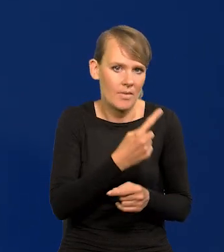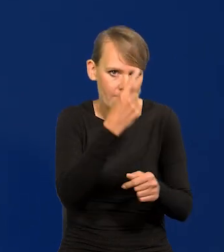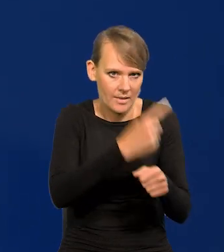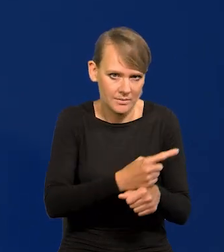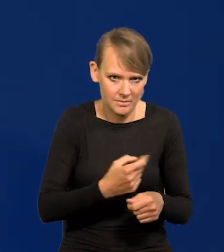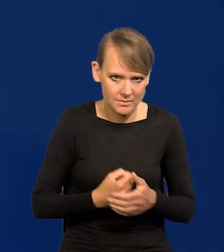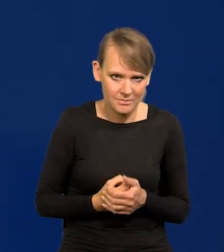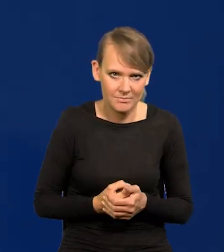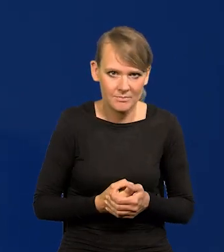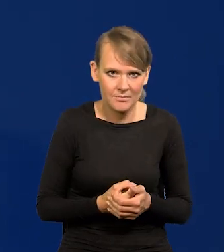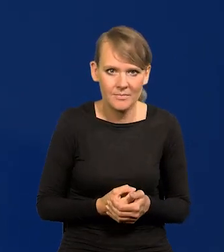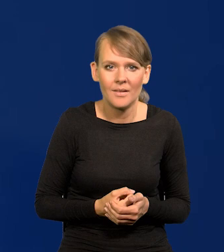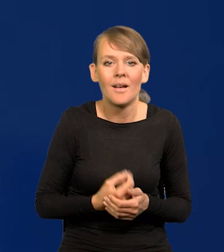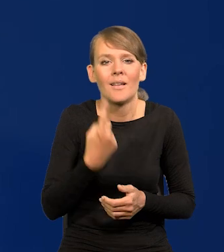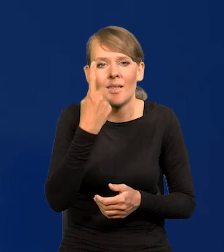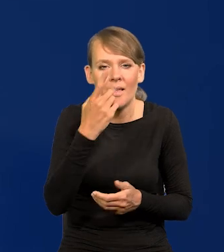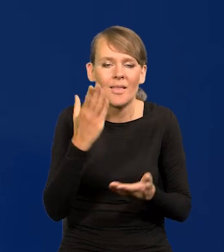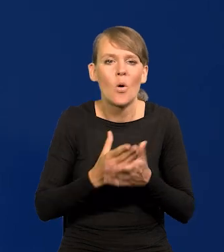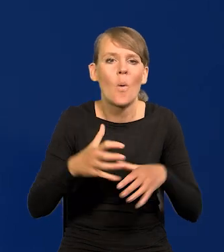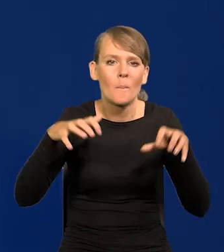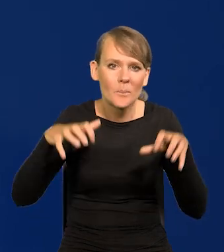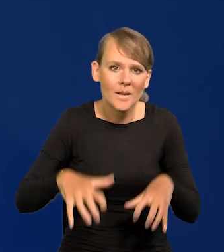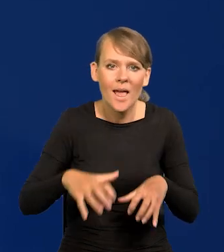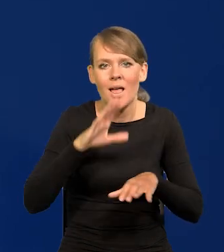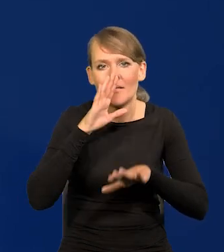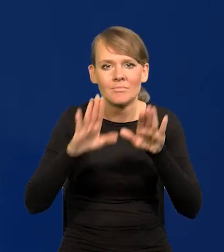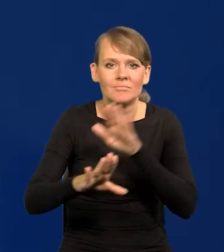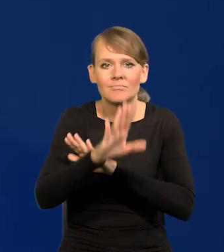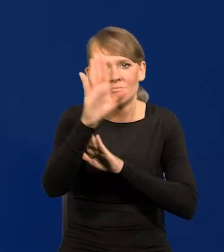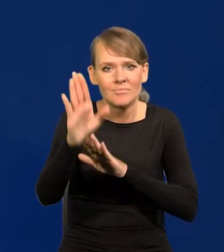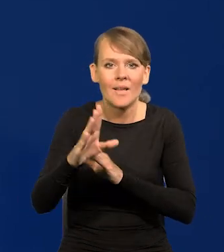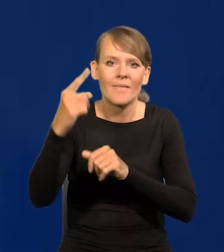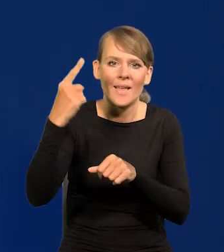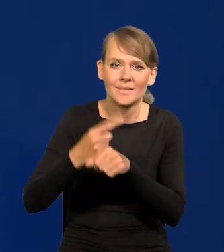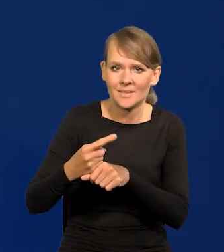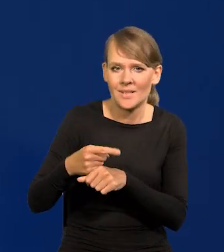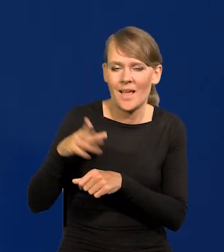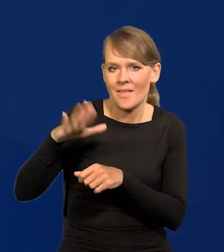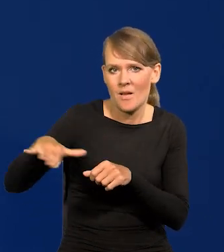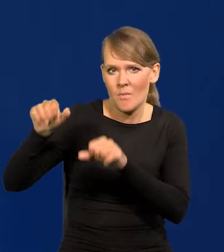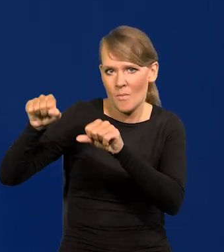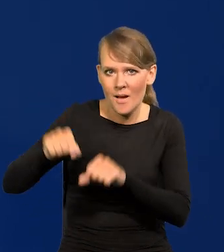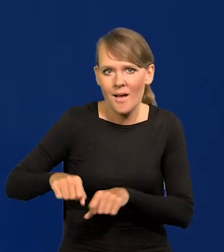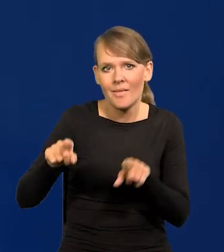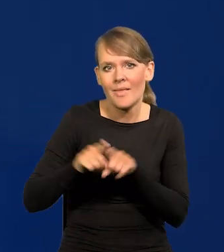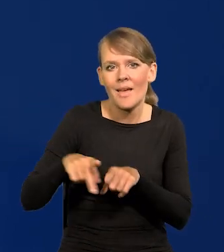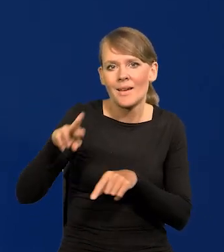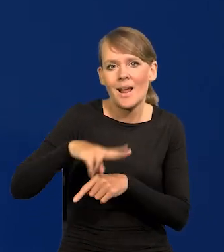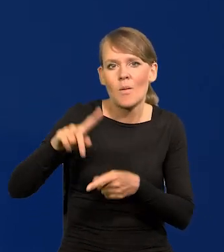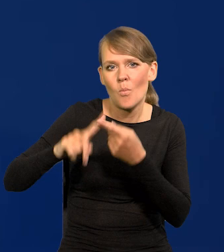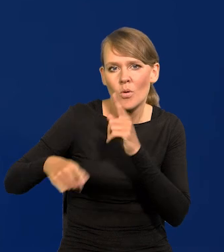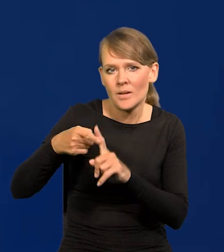Jednoosobowo tylko Prezes przedstawia decyzje Narodowego Banku i decyzje Rady Polityki Pieniężnej na zewnątrz,